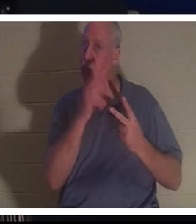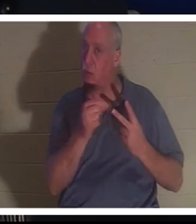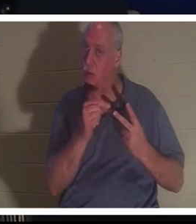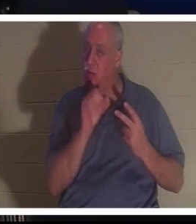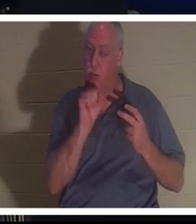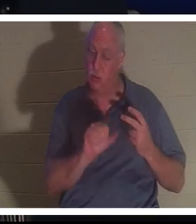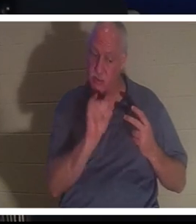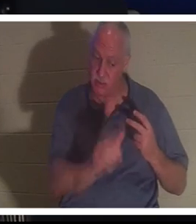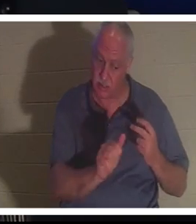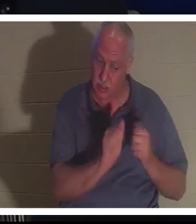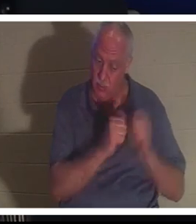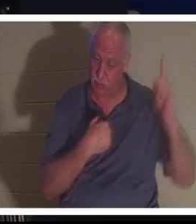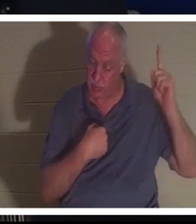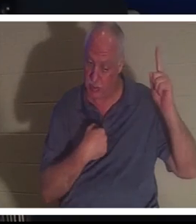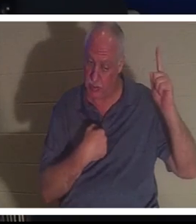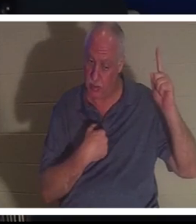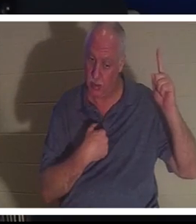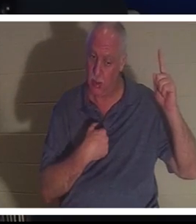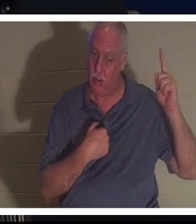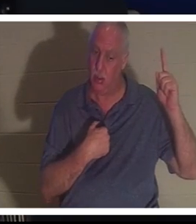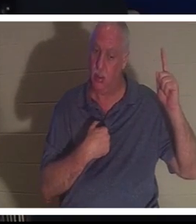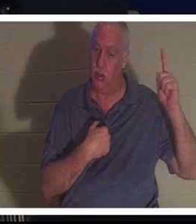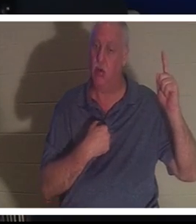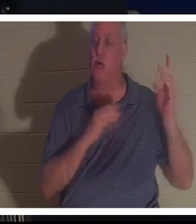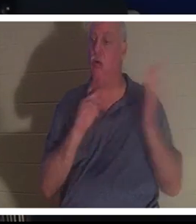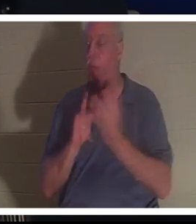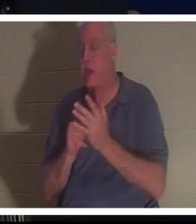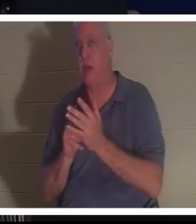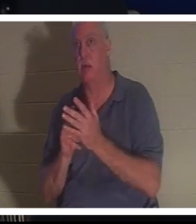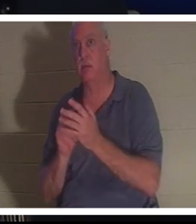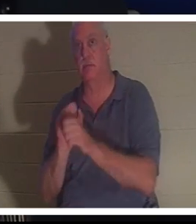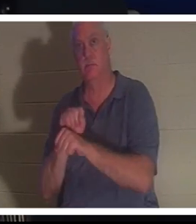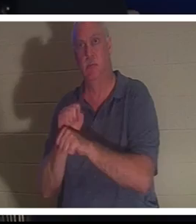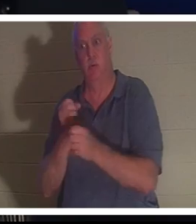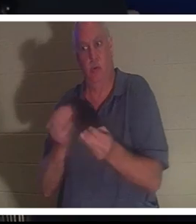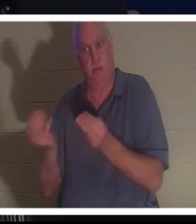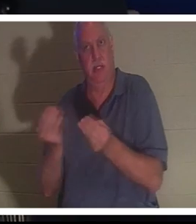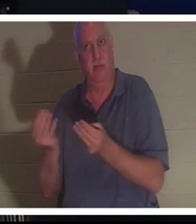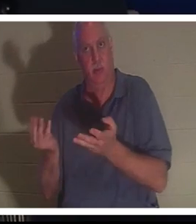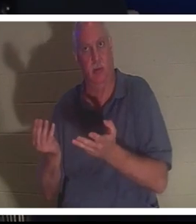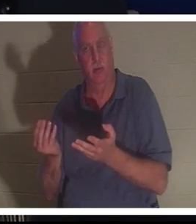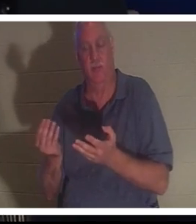，也可以继续我在地球上交给你的工作。她说她